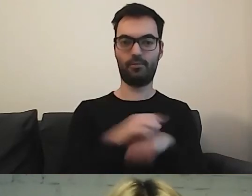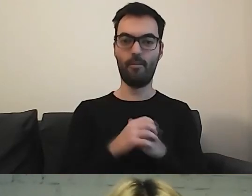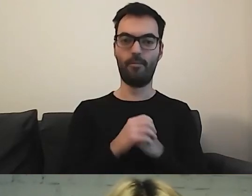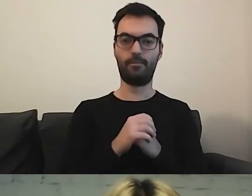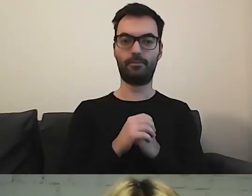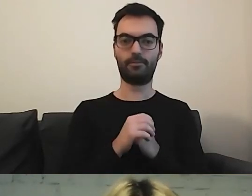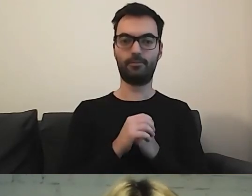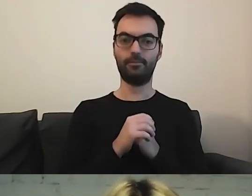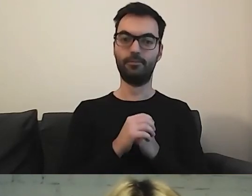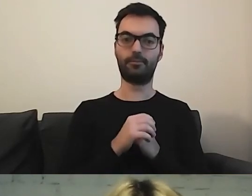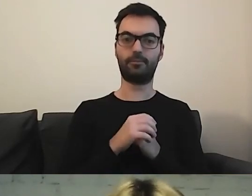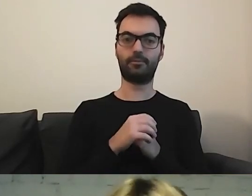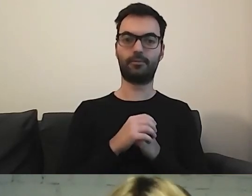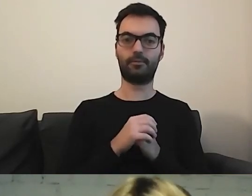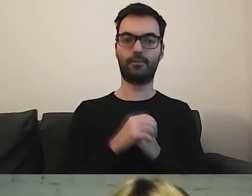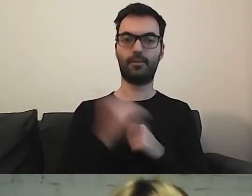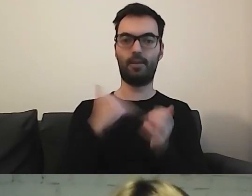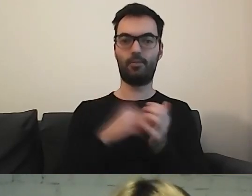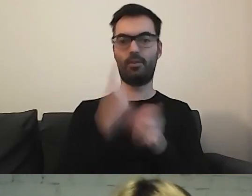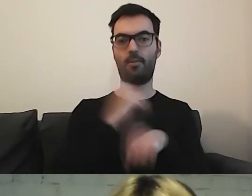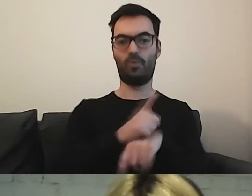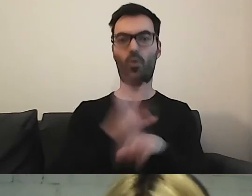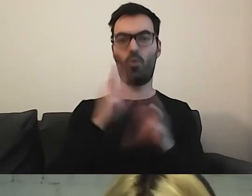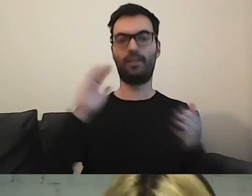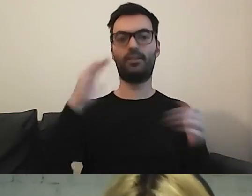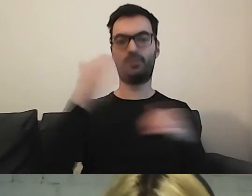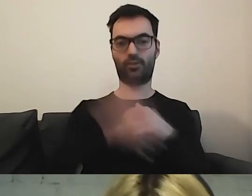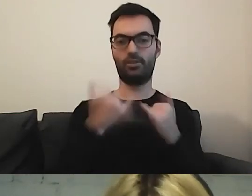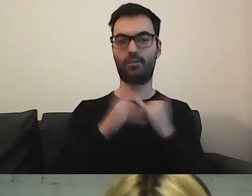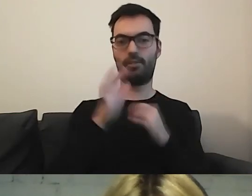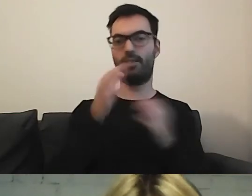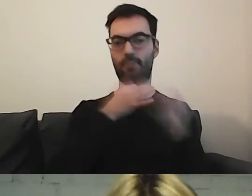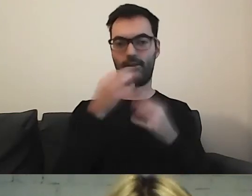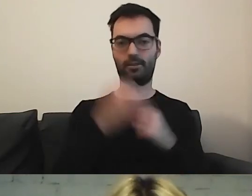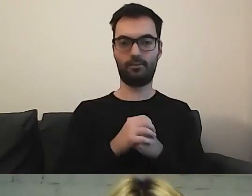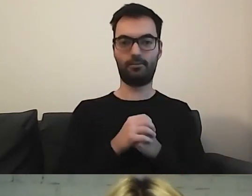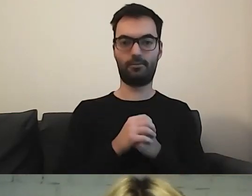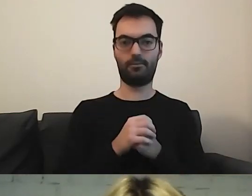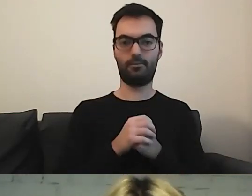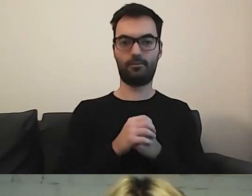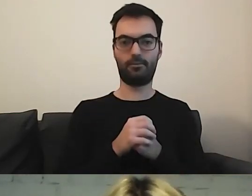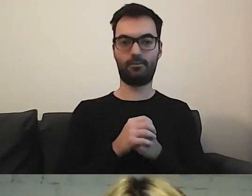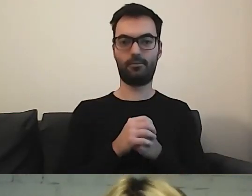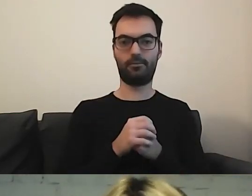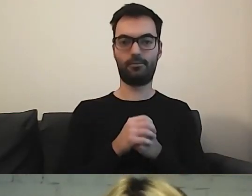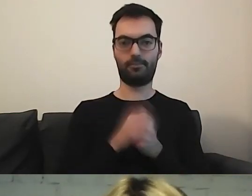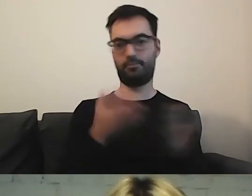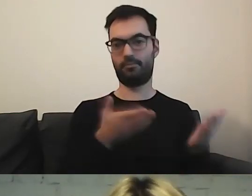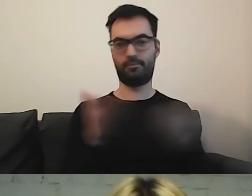Ja potrzebuję minutkę, żeby zakończyć wszystko ładnie. Jeśli macie jeszcze jakieś pytania do Oli, to śmiało.